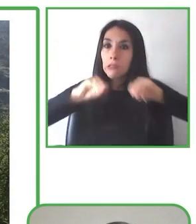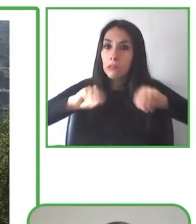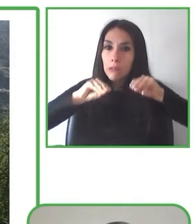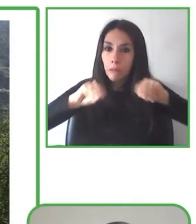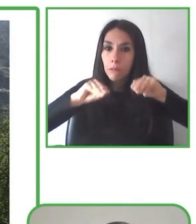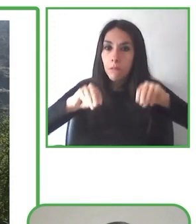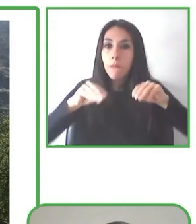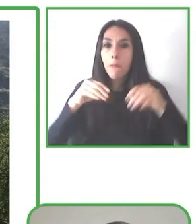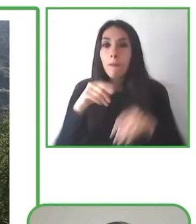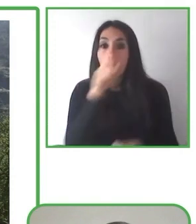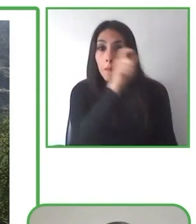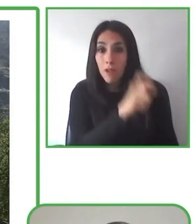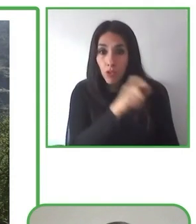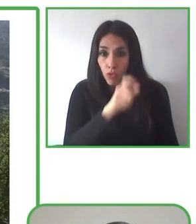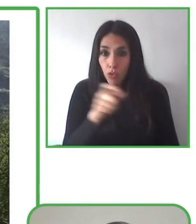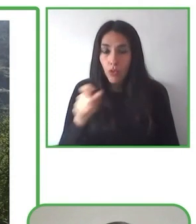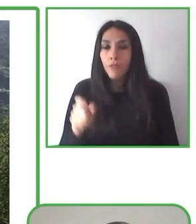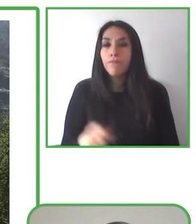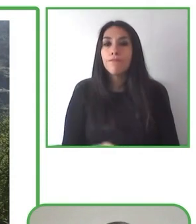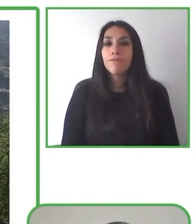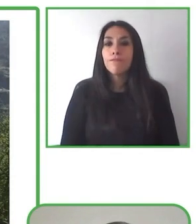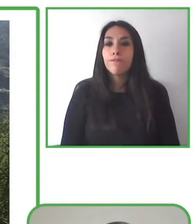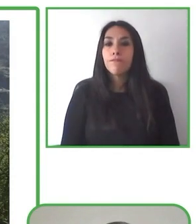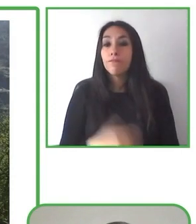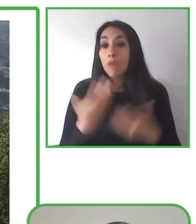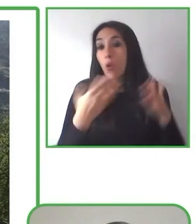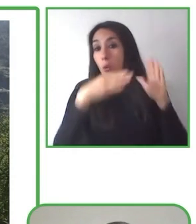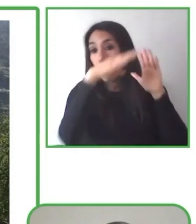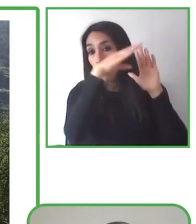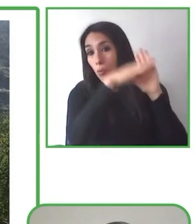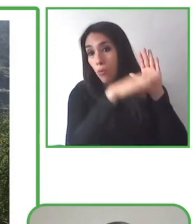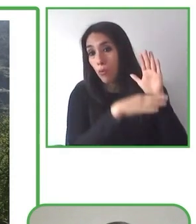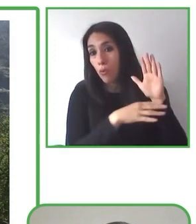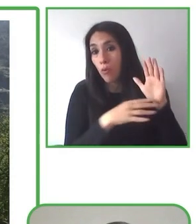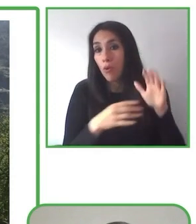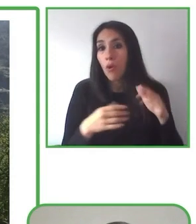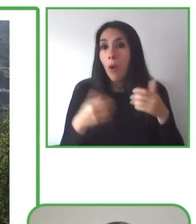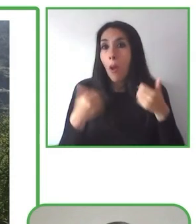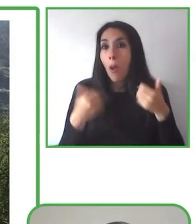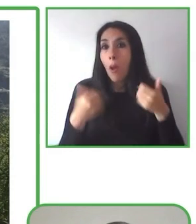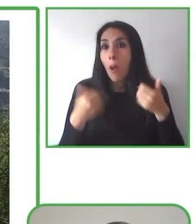del mundo. No sé dónde estás, Glenda, pero nos vamos a Kazajstán.